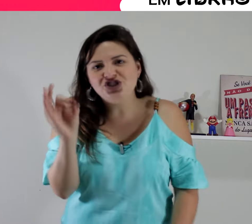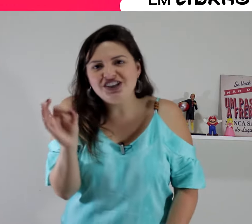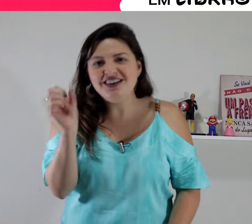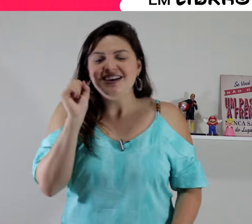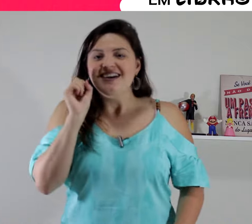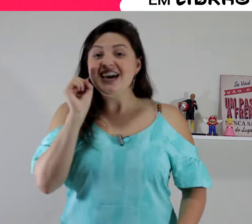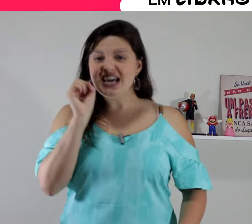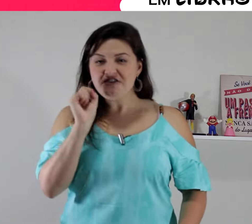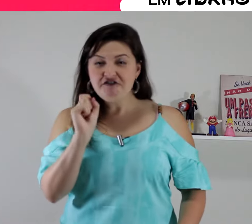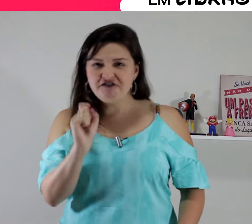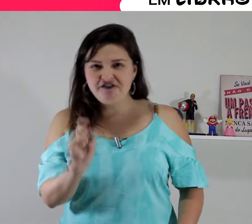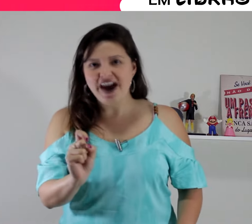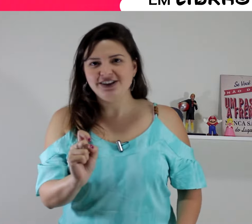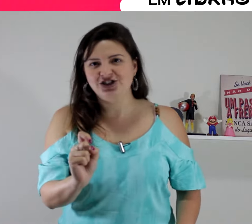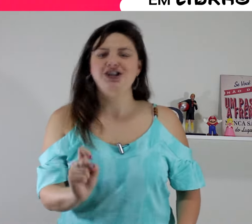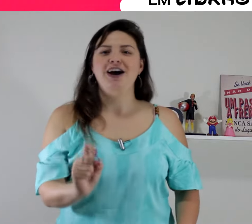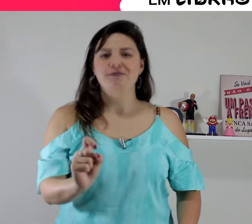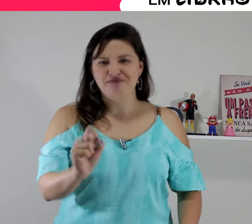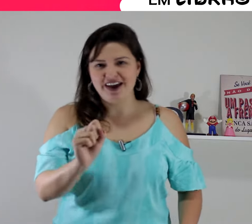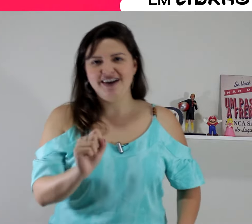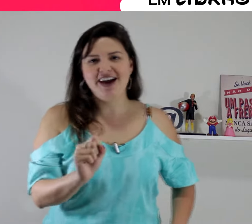é o sinal de ''inveja"